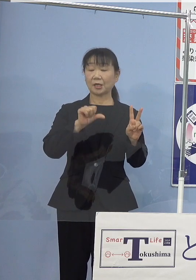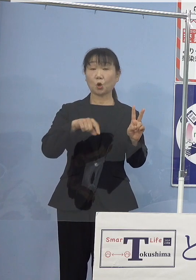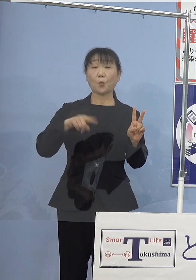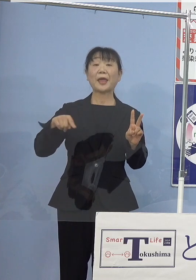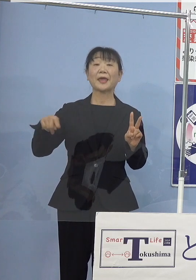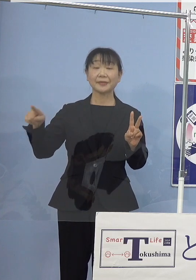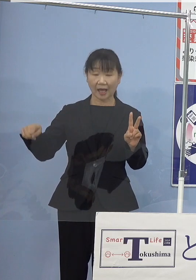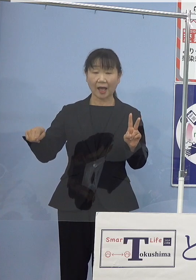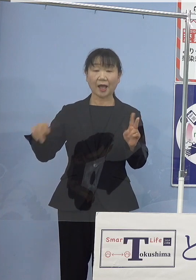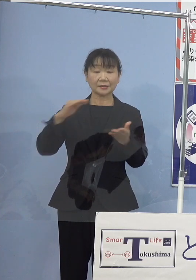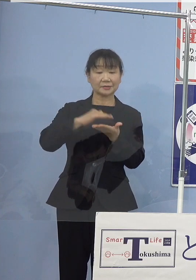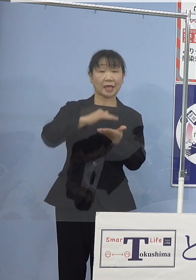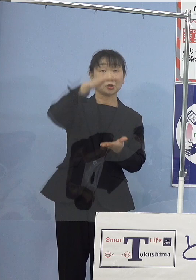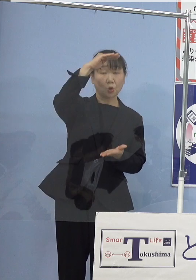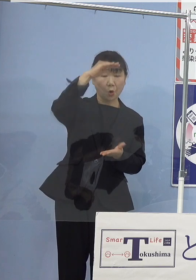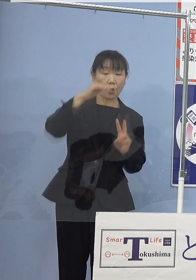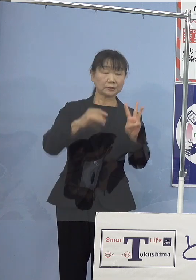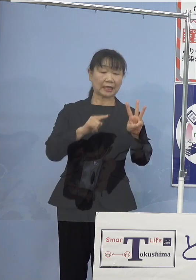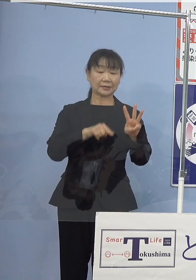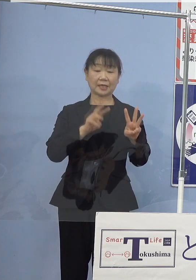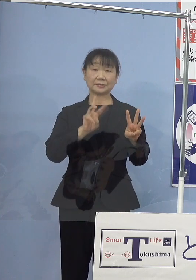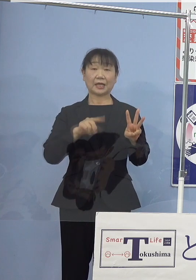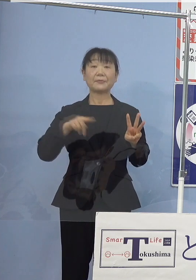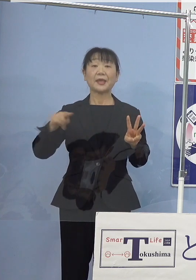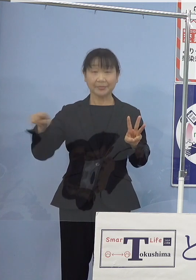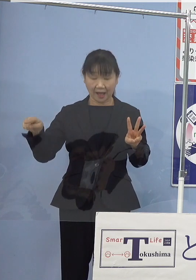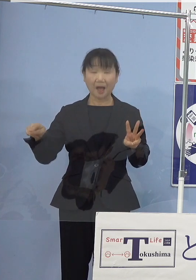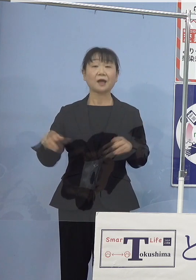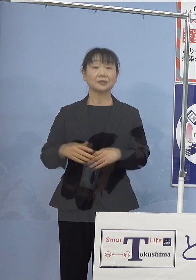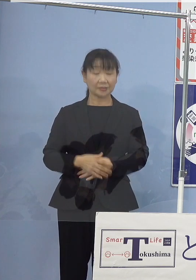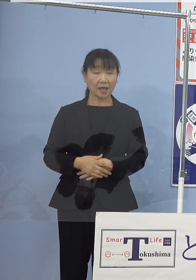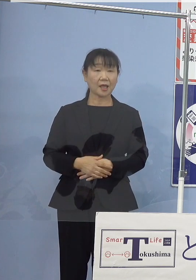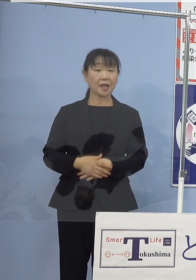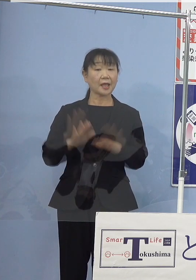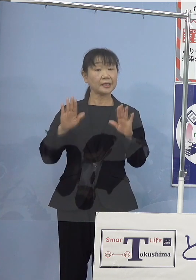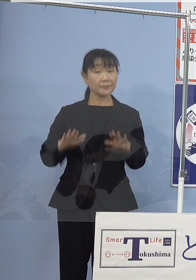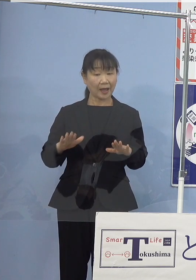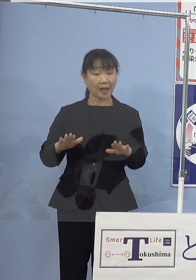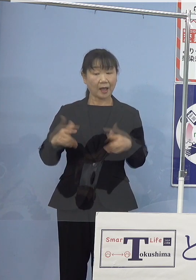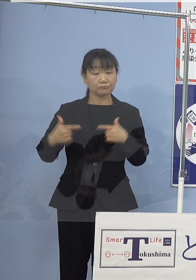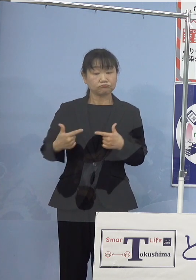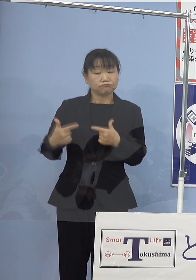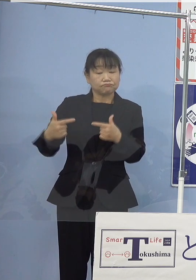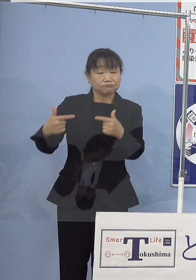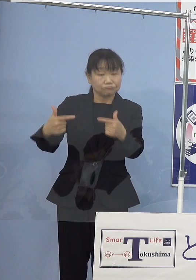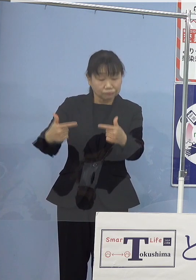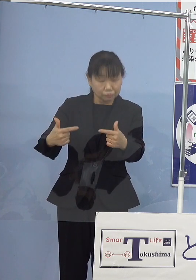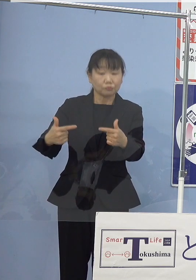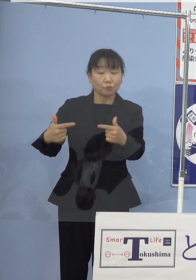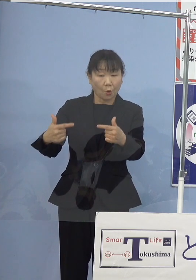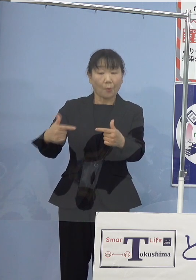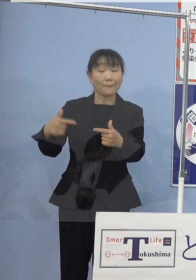全高（約）3.3mということで 現在走っている路線バス